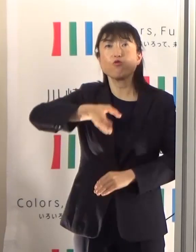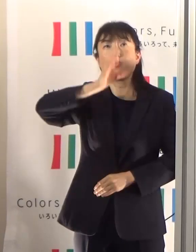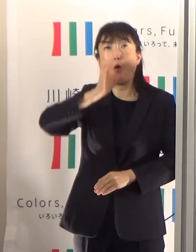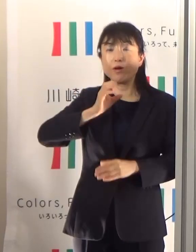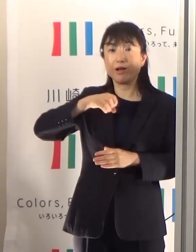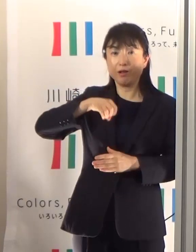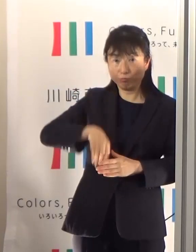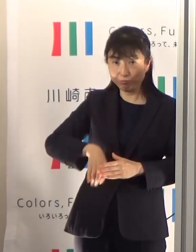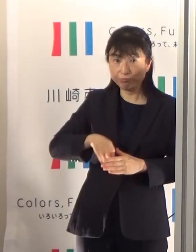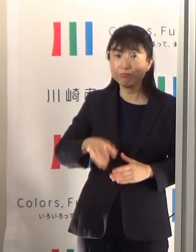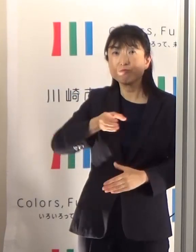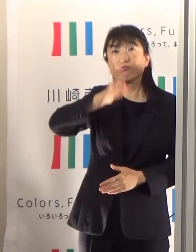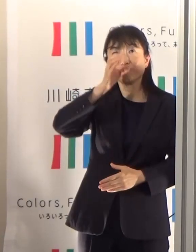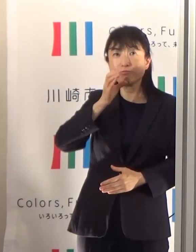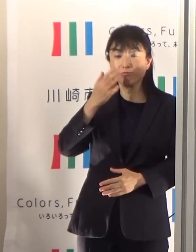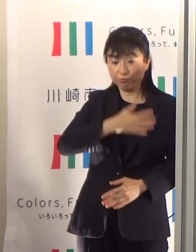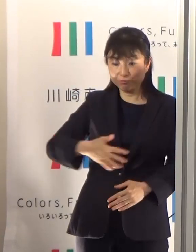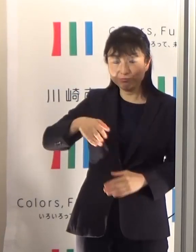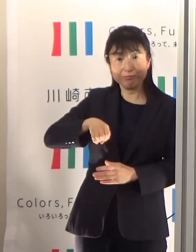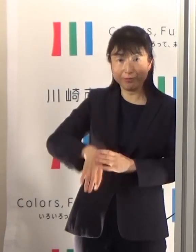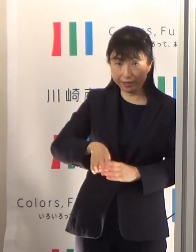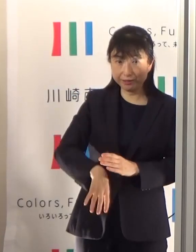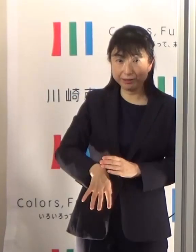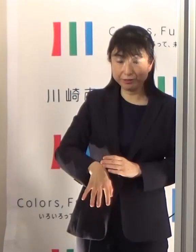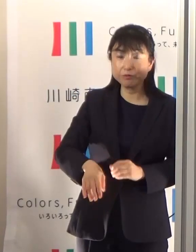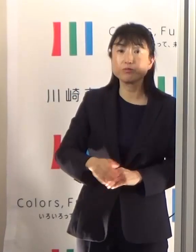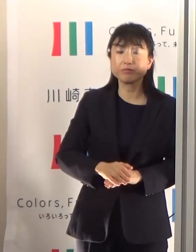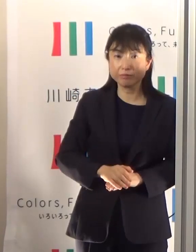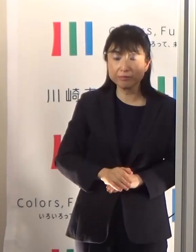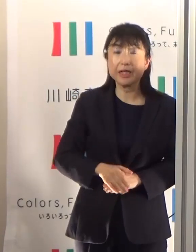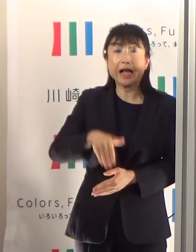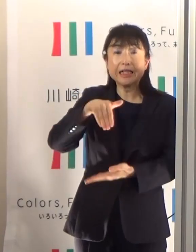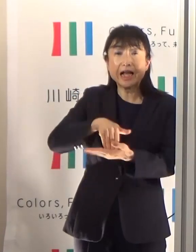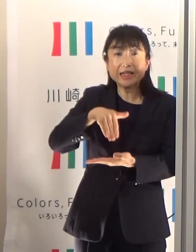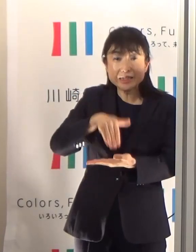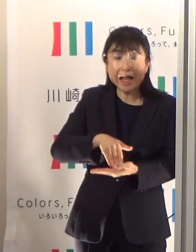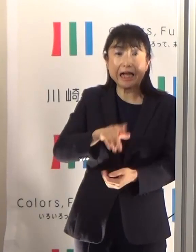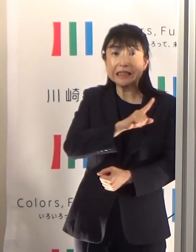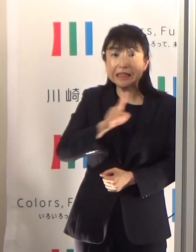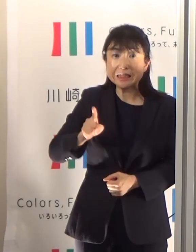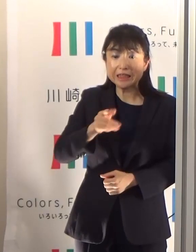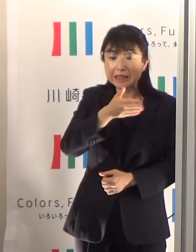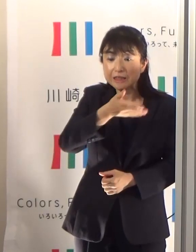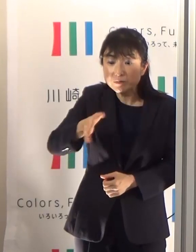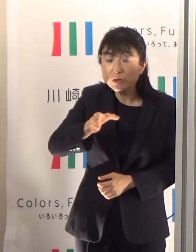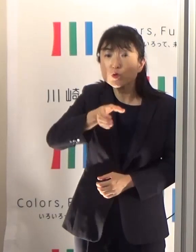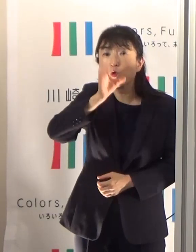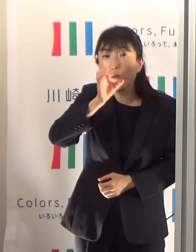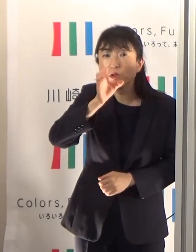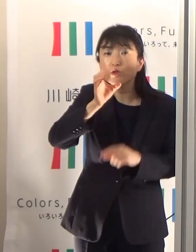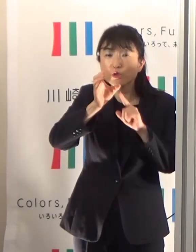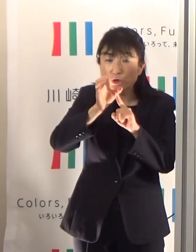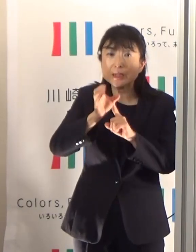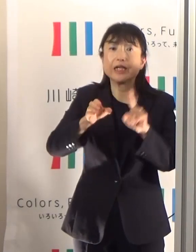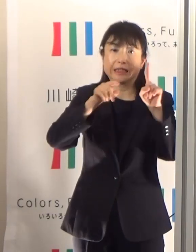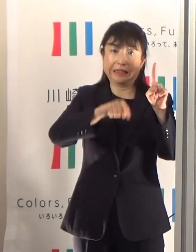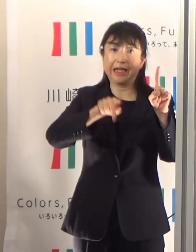そのうち最低1日で飲み水1.2リットルをとってくださいということであります